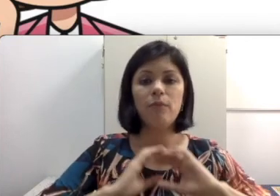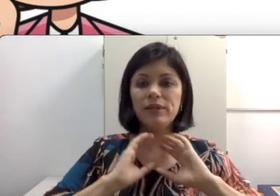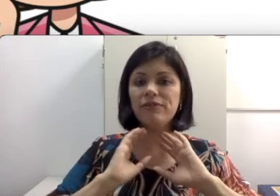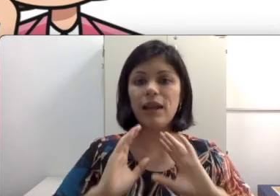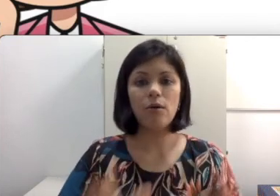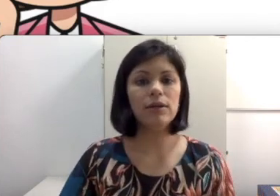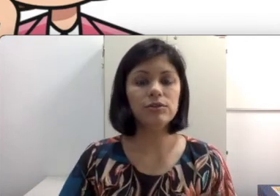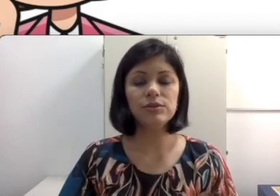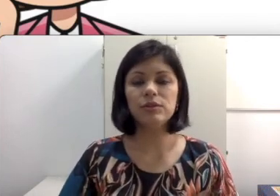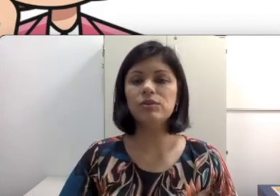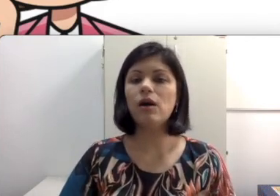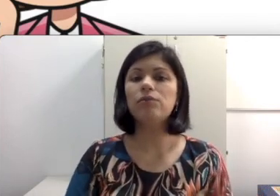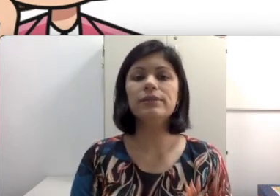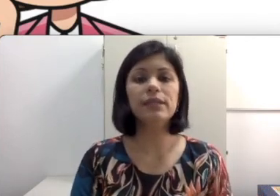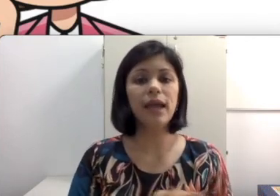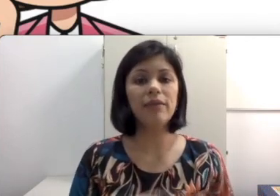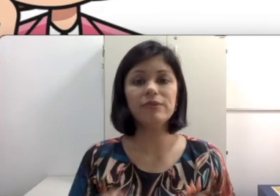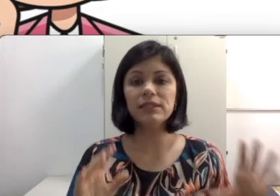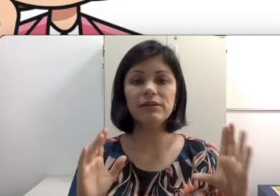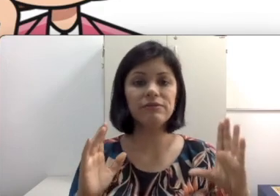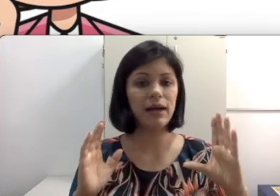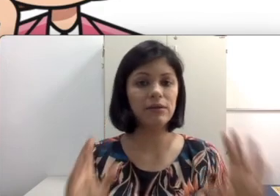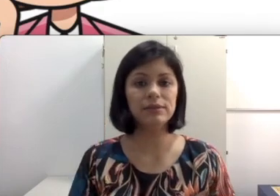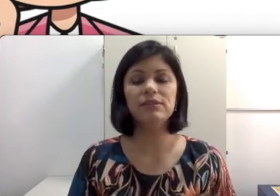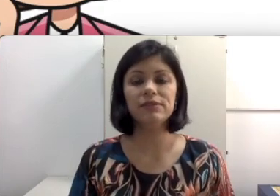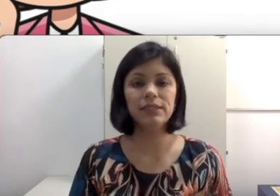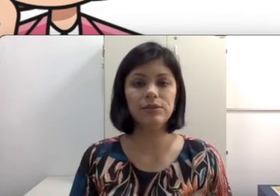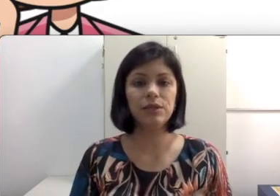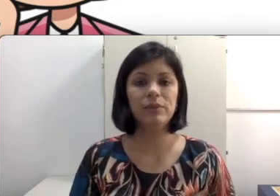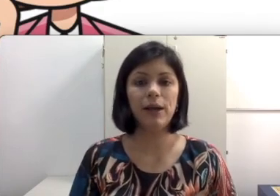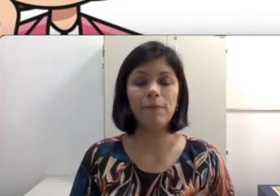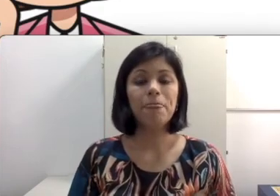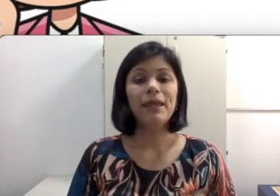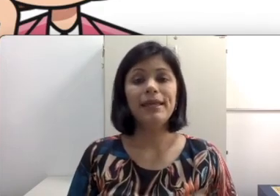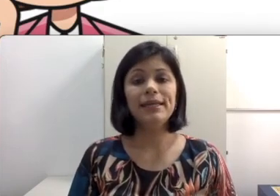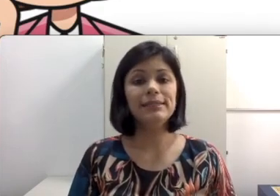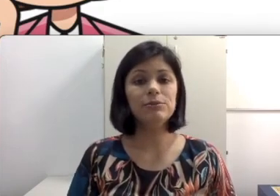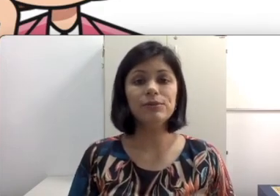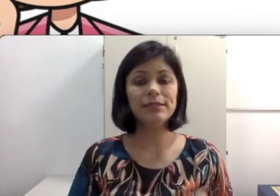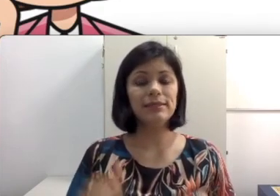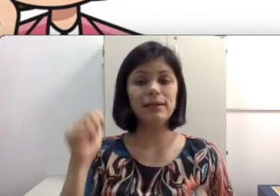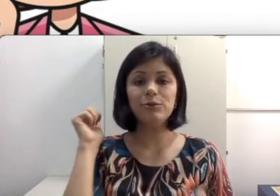poder falar olhando nos seus olhos e você vai conseguir fazer leitura labial e esse